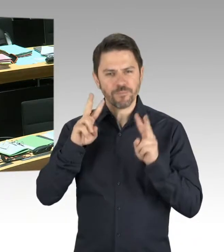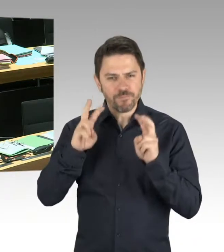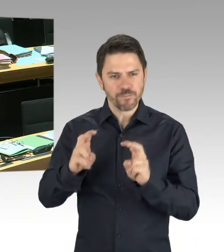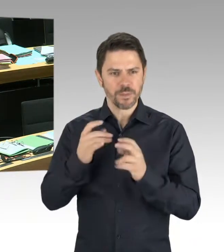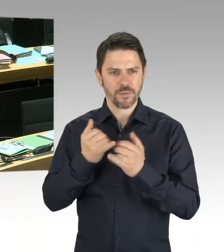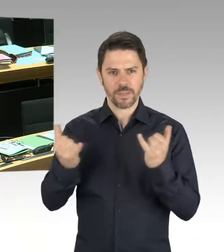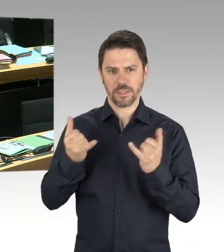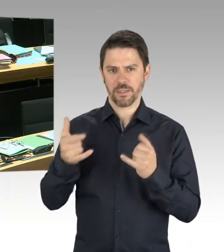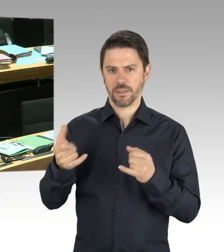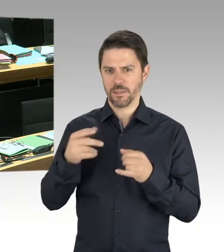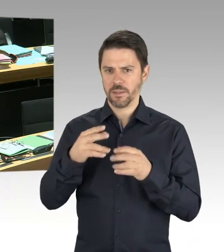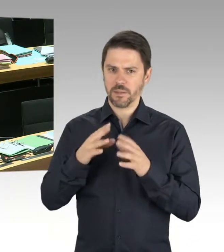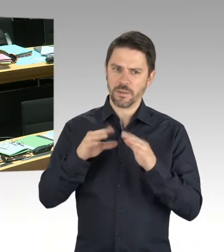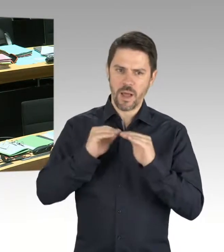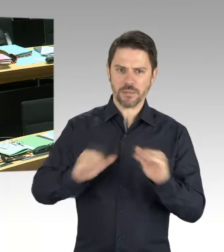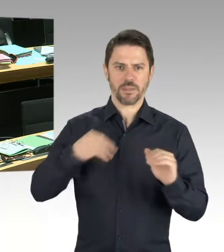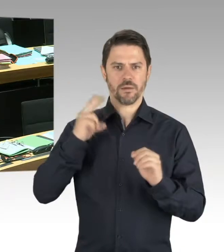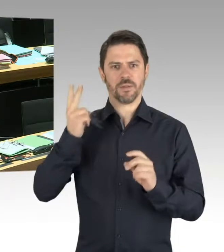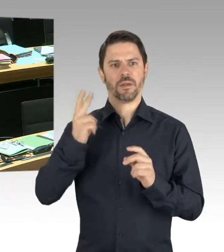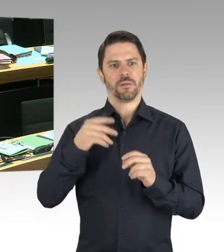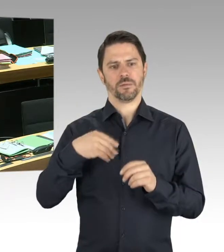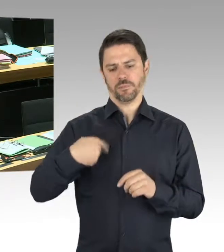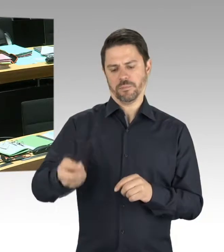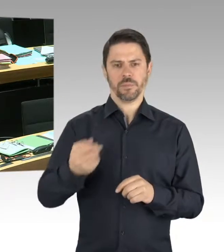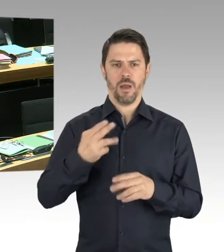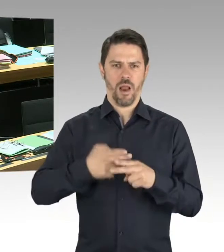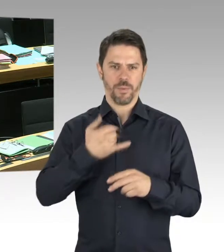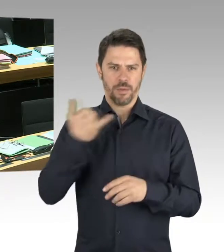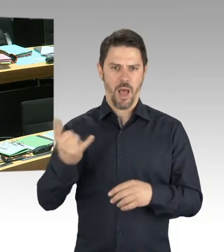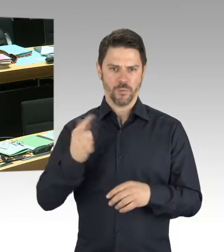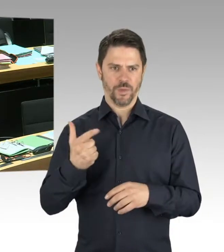Und auch unsere Schlussfolgerungen, Antisemitismus zurückzudrängen,